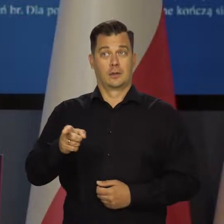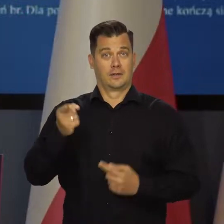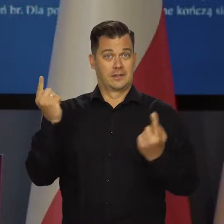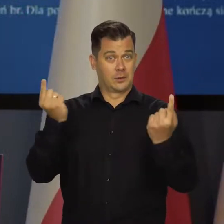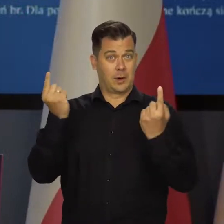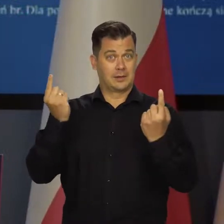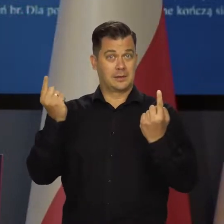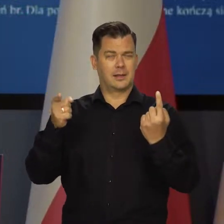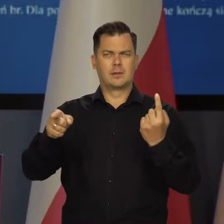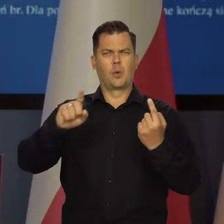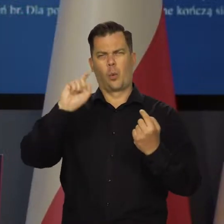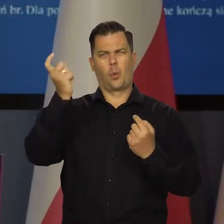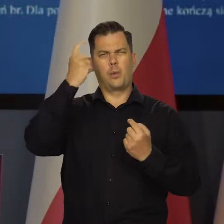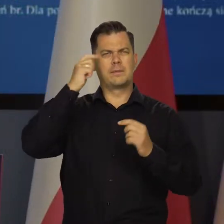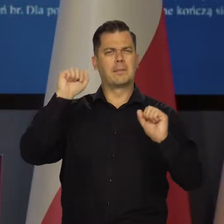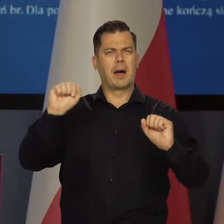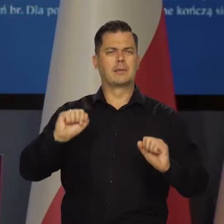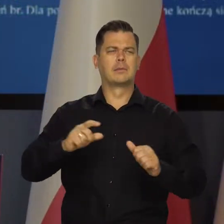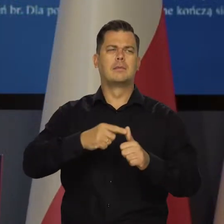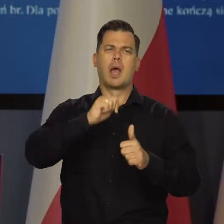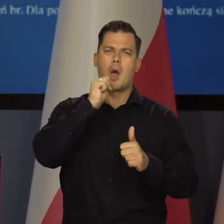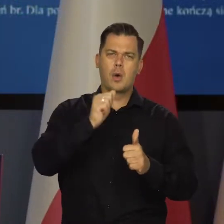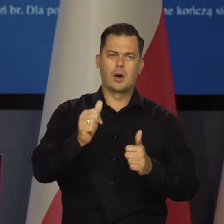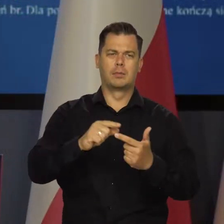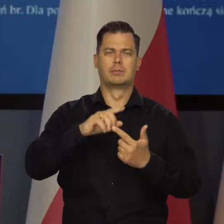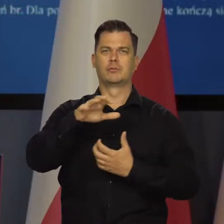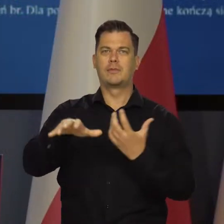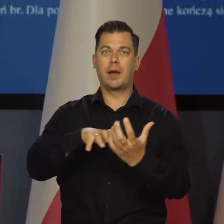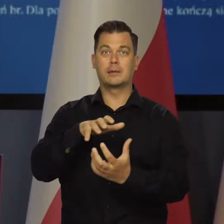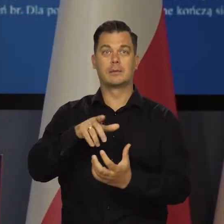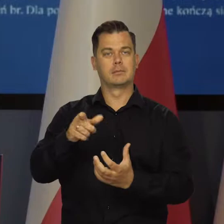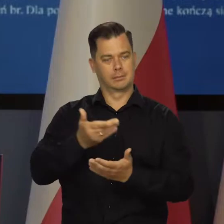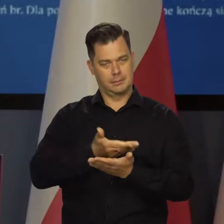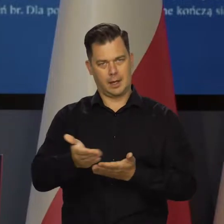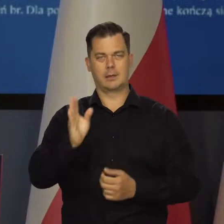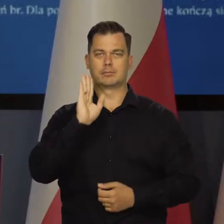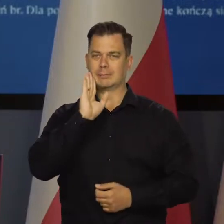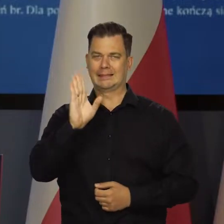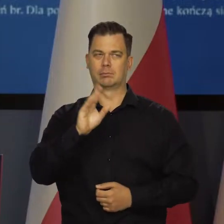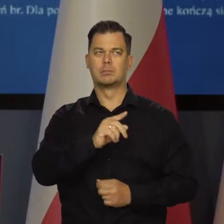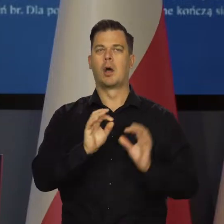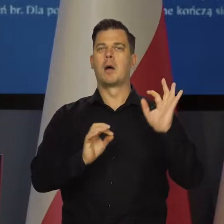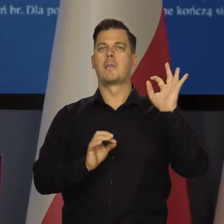W tej sytuacji główne banki centralne Europy i świata nadal zacieśniają politykę pieniężną.